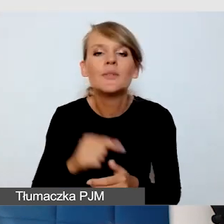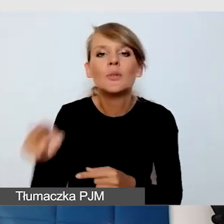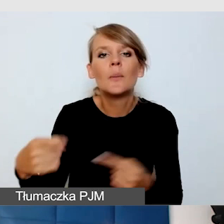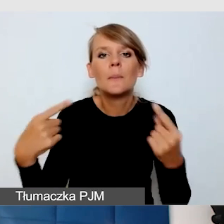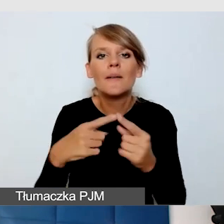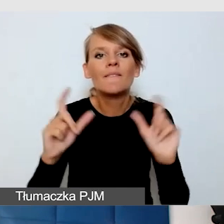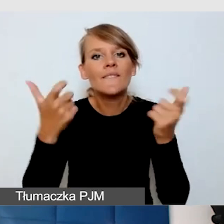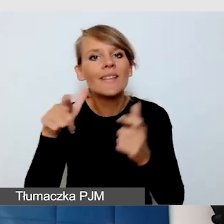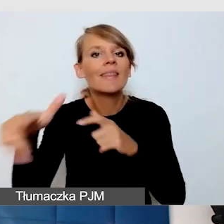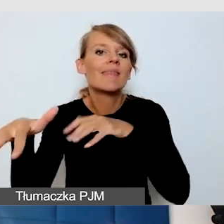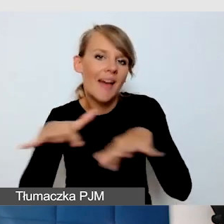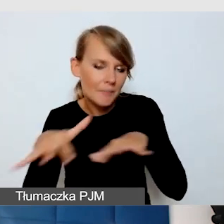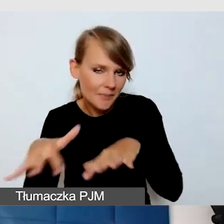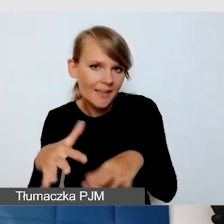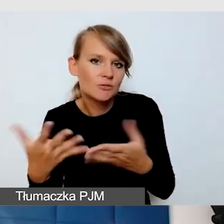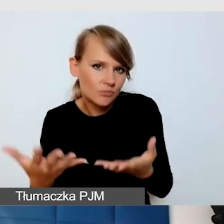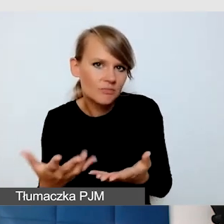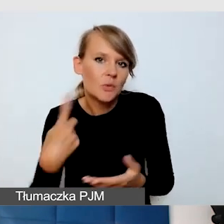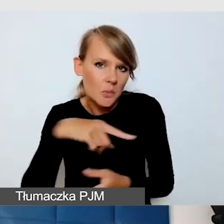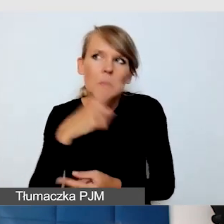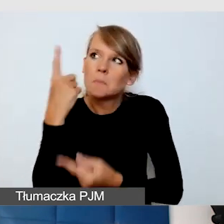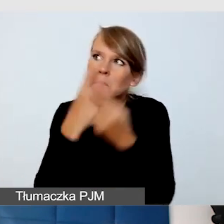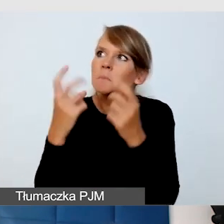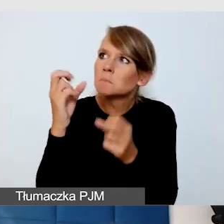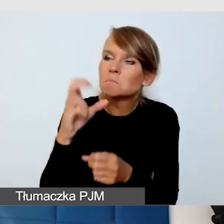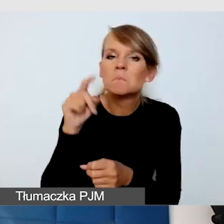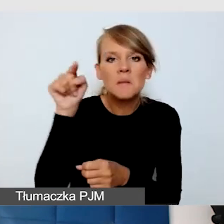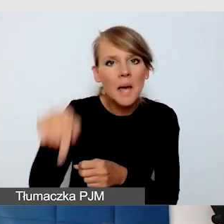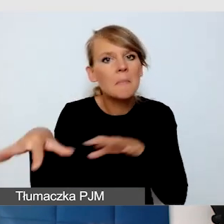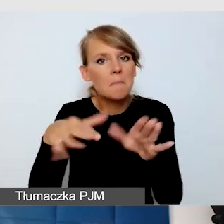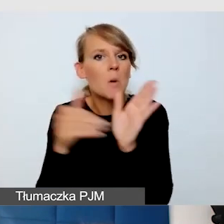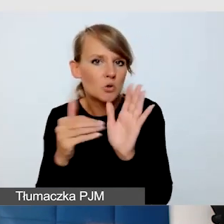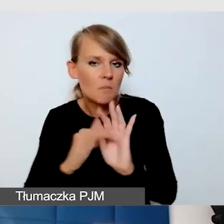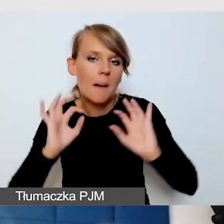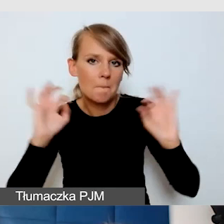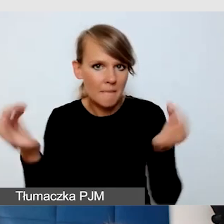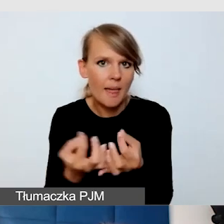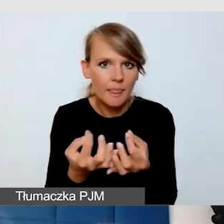Trzeba myśleć o pętlach indukcyjnych, czasami o systemach FM.